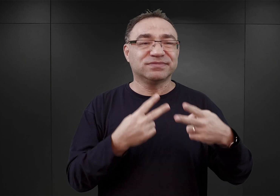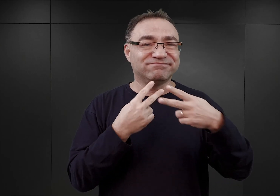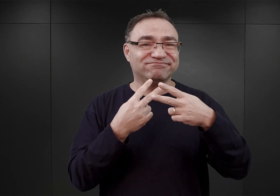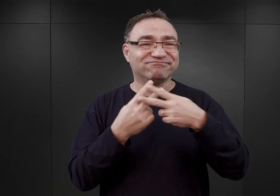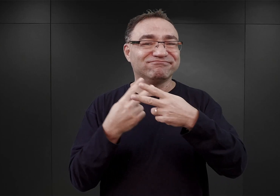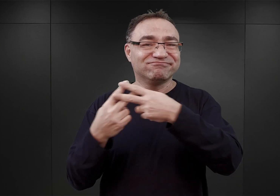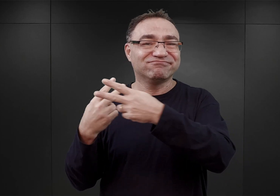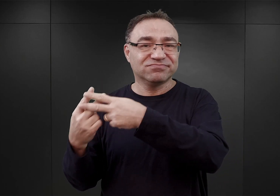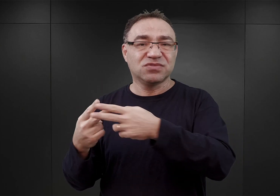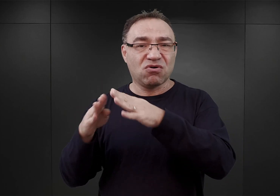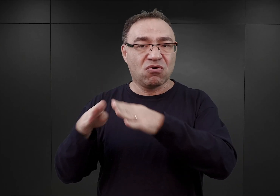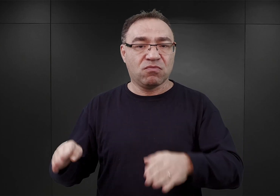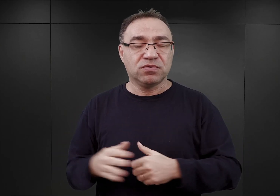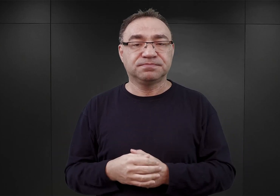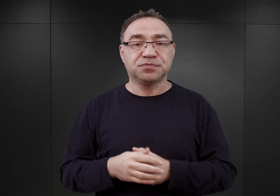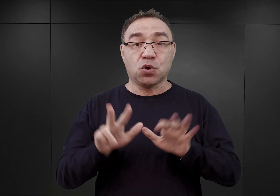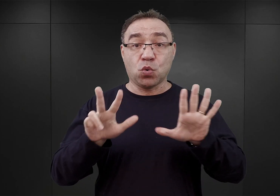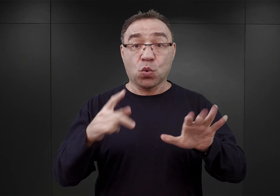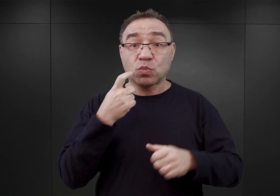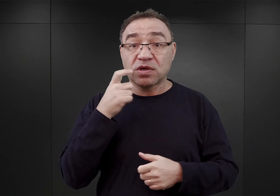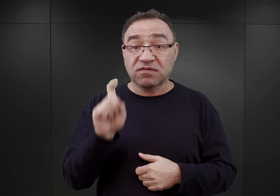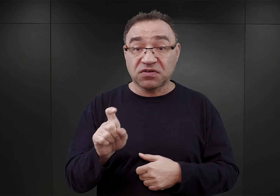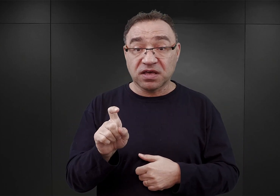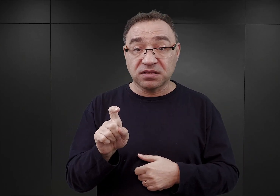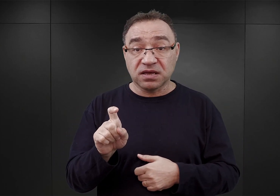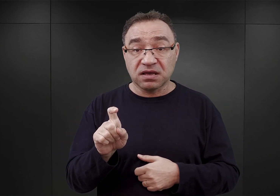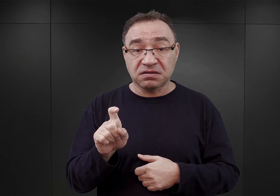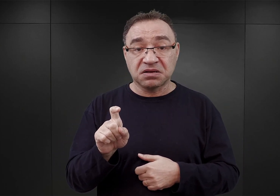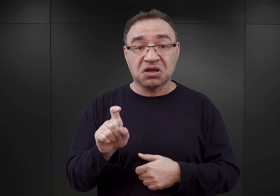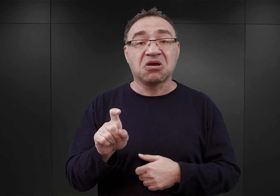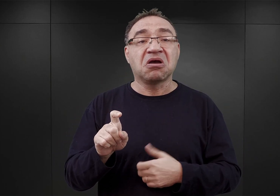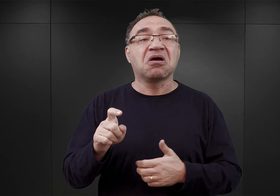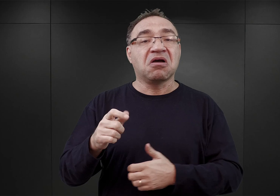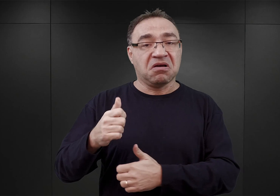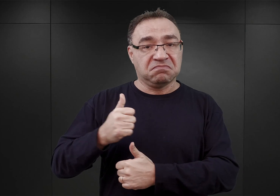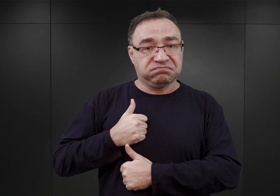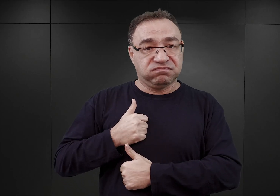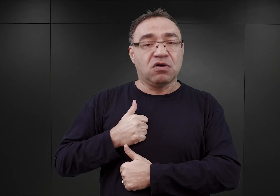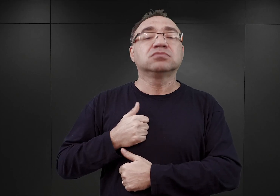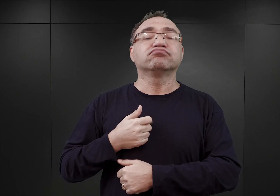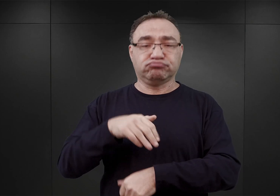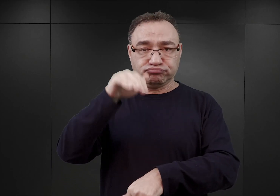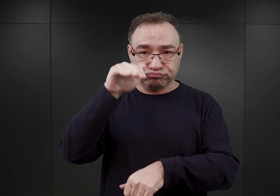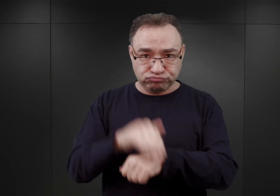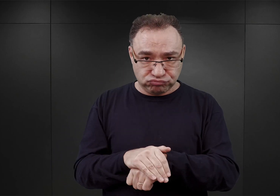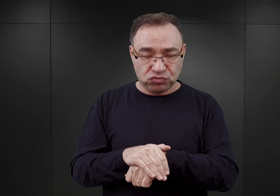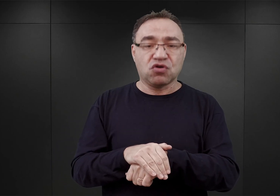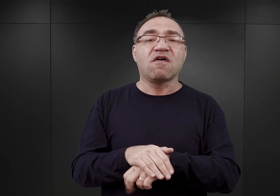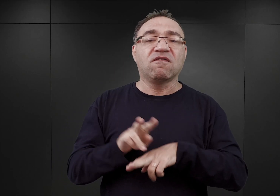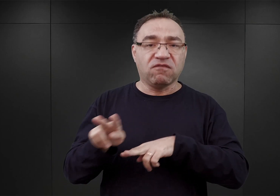8 kwietnia ostatecznie Wehrmacht wyraził wstępnie zgodę na wynajęcie koszar w Oświęcimiu